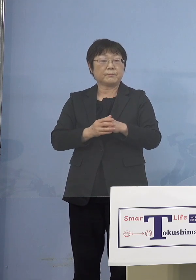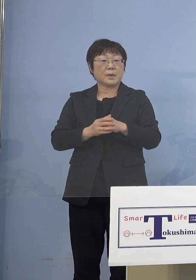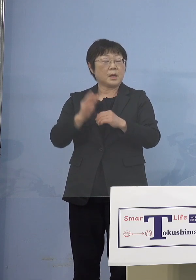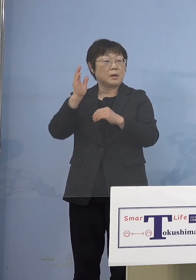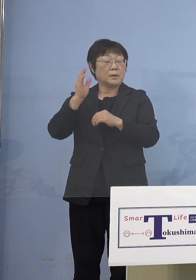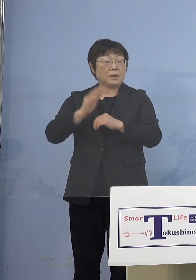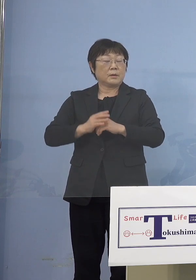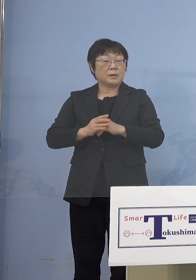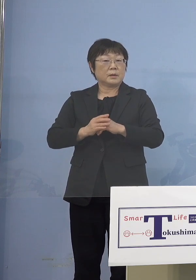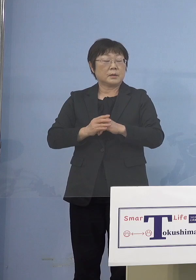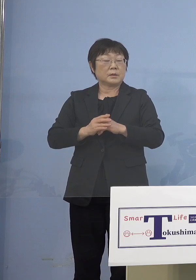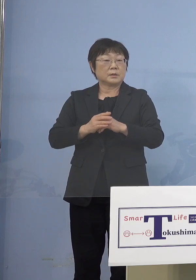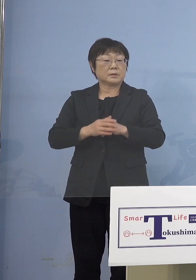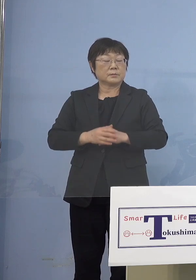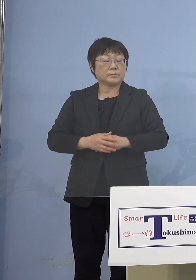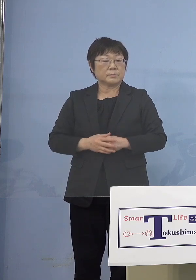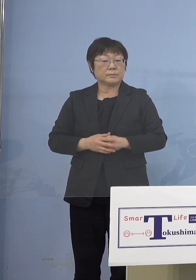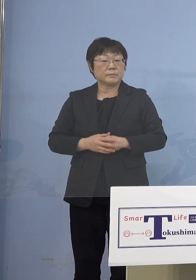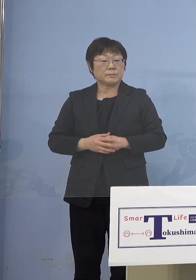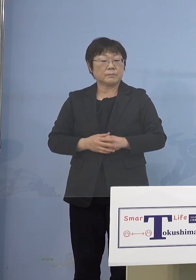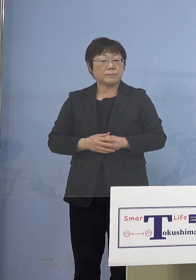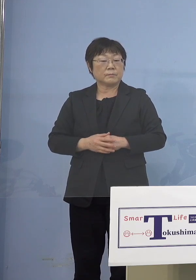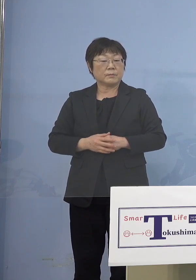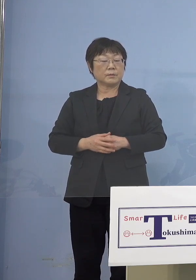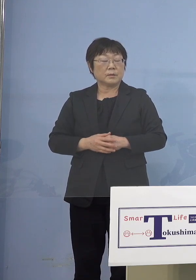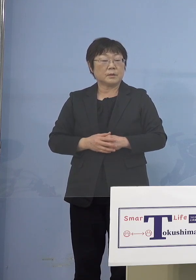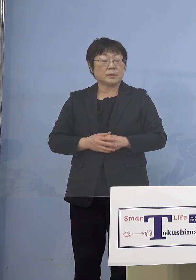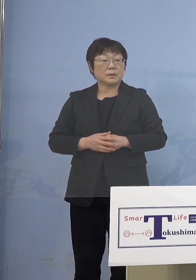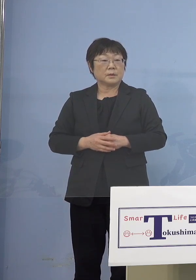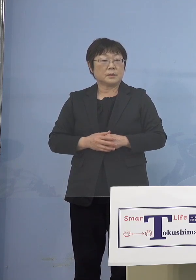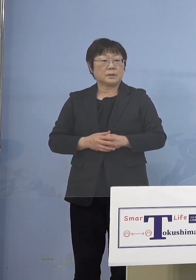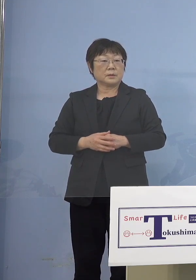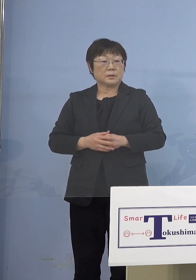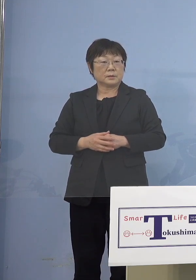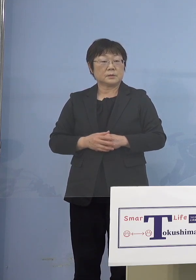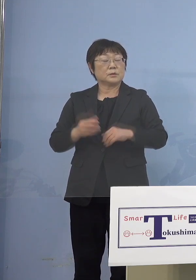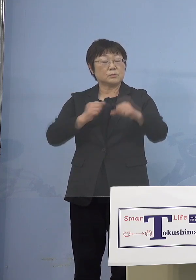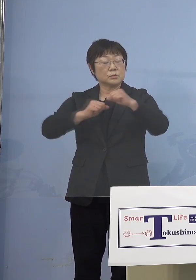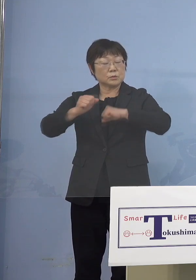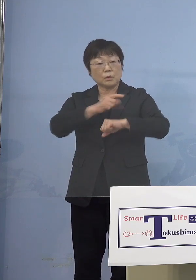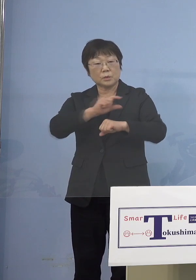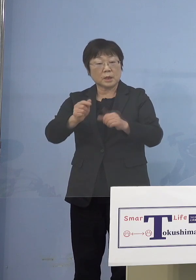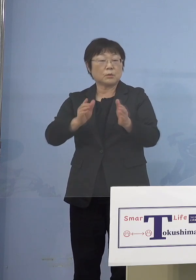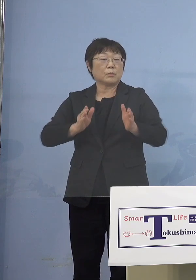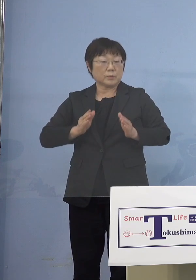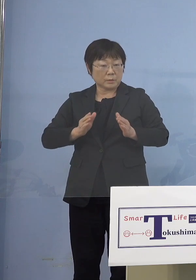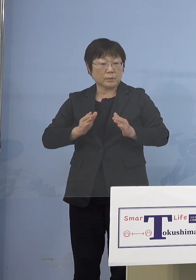あるいは運動して発達にというのは よく分かるんですけれど